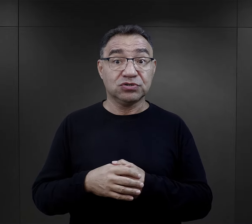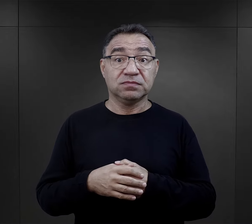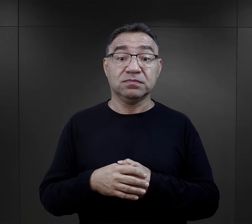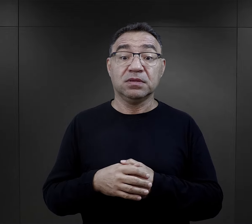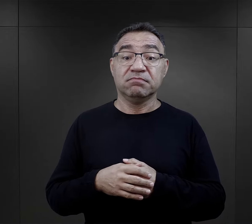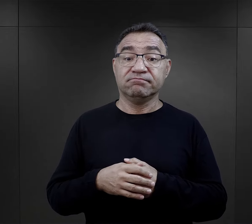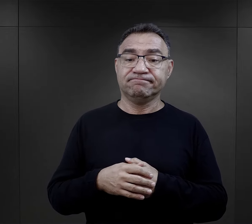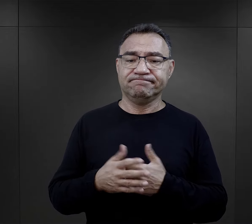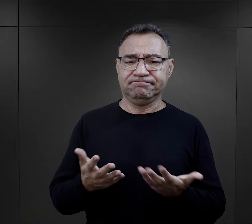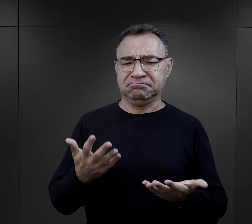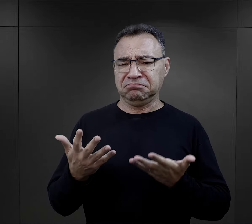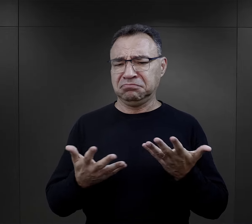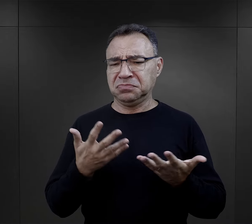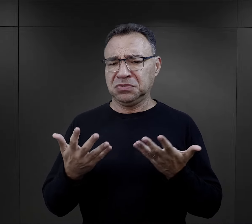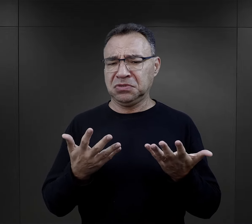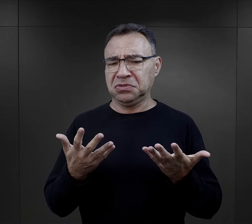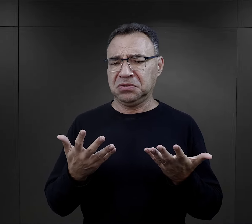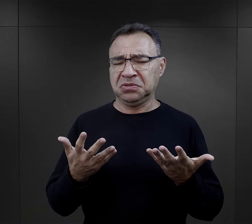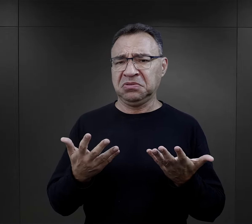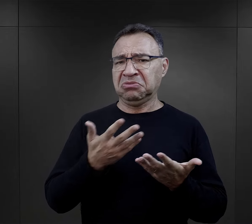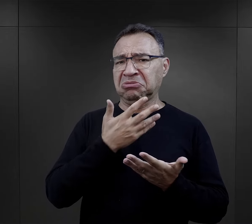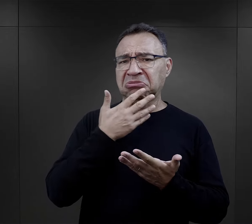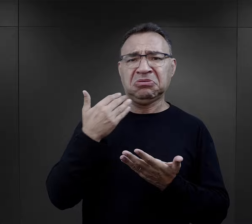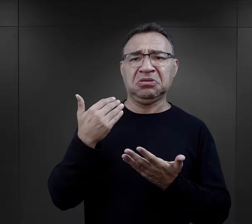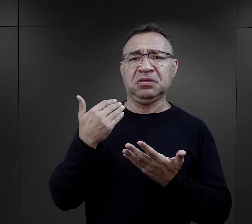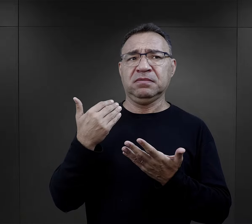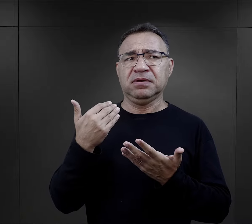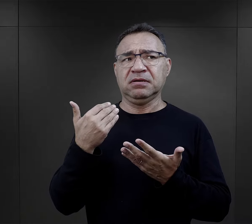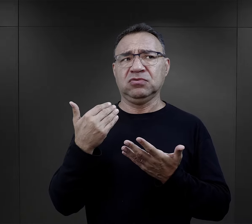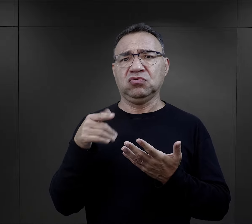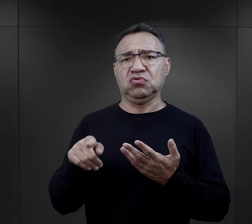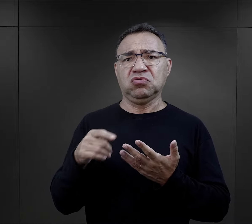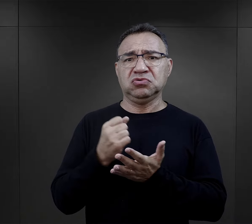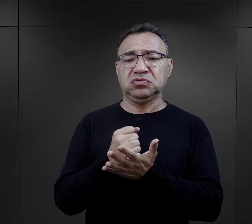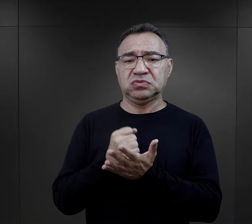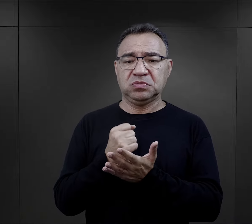na pierwszy rzut oka może się wydawać, że właśnie nie ma tego,